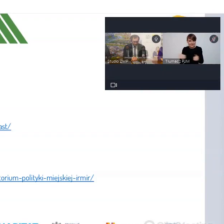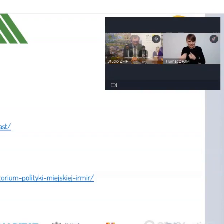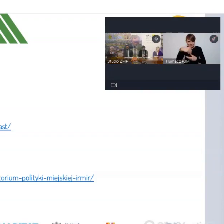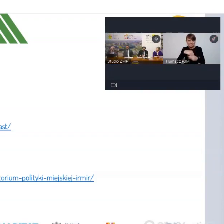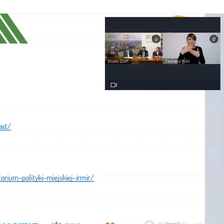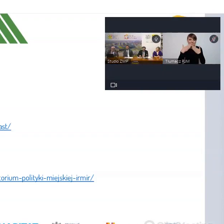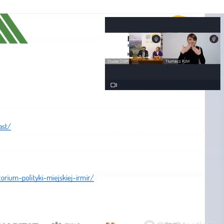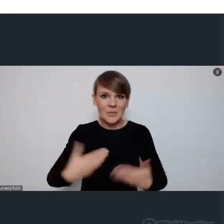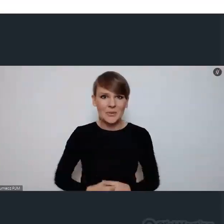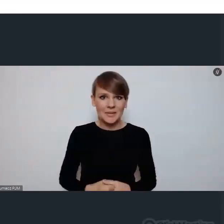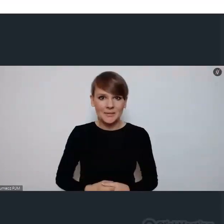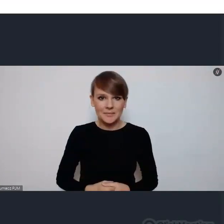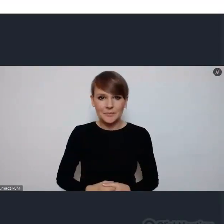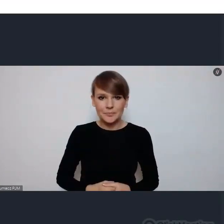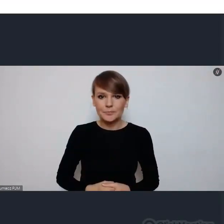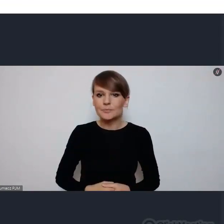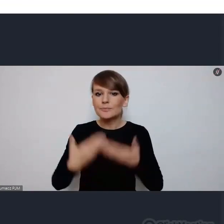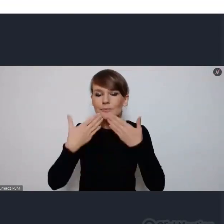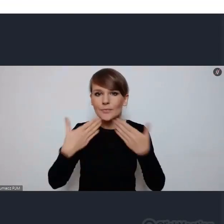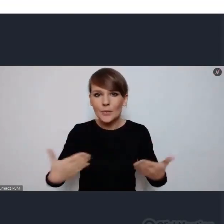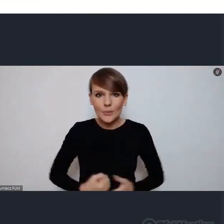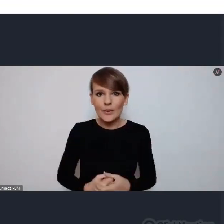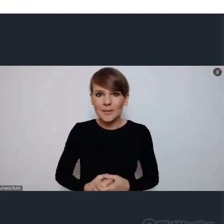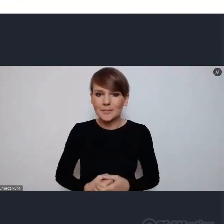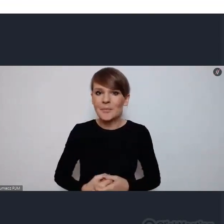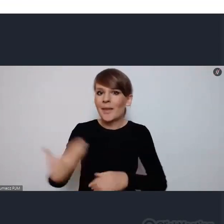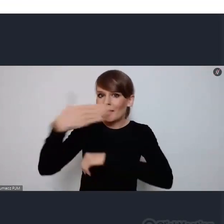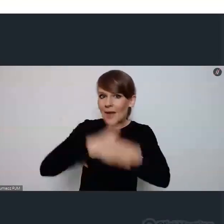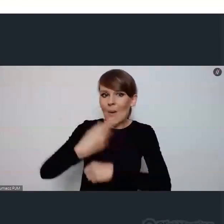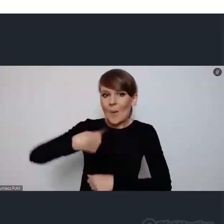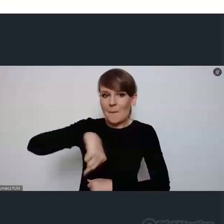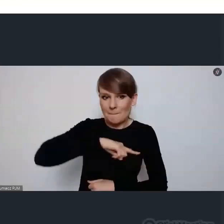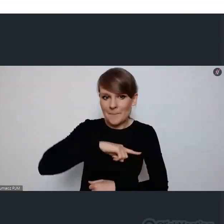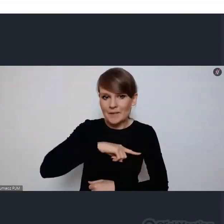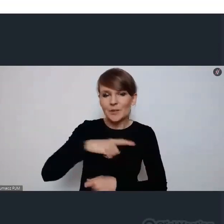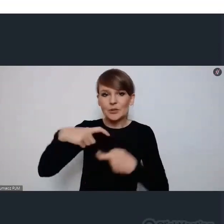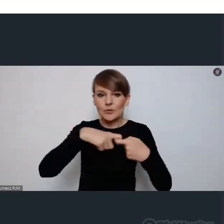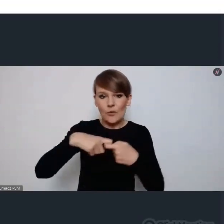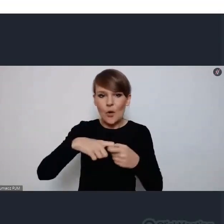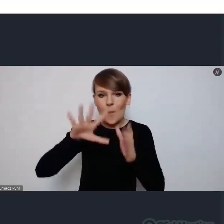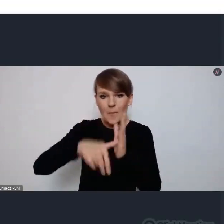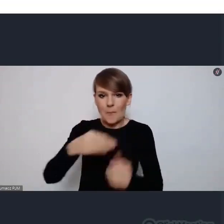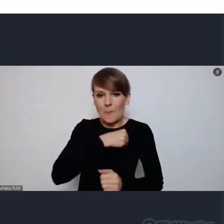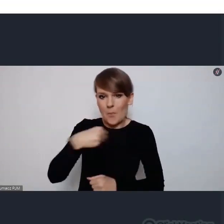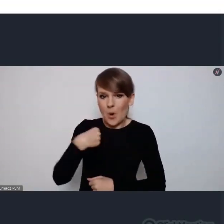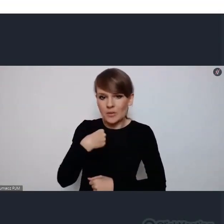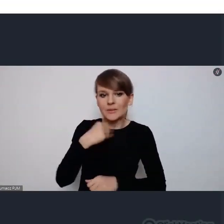Dziękujemy doktorze i na koniec my ze swej strony czyli Związki Miast Polskich przedstawi swój plan.